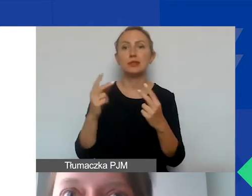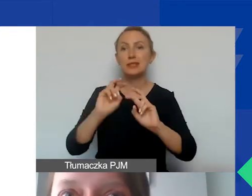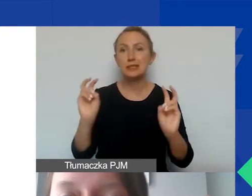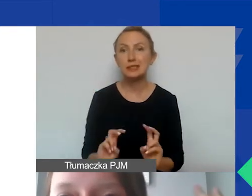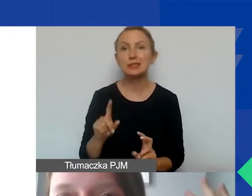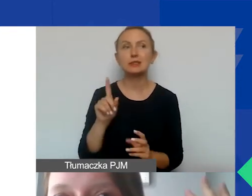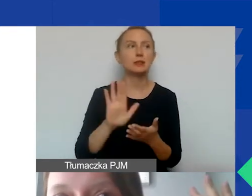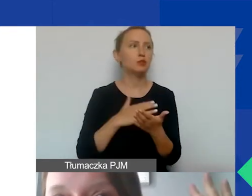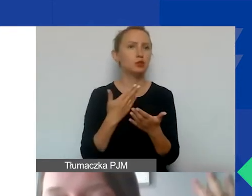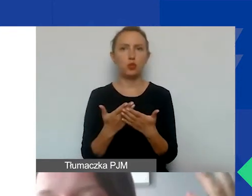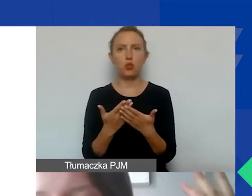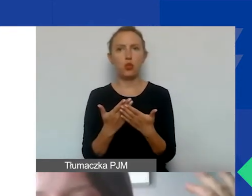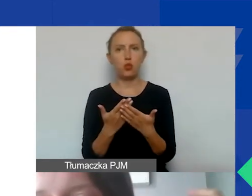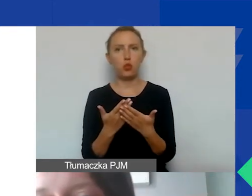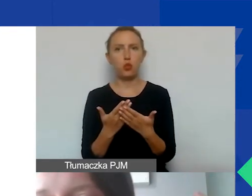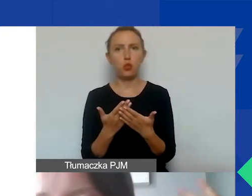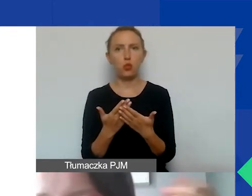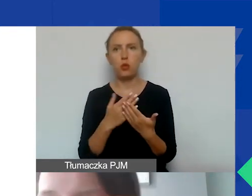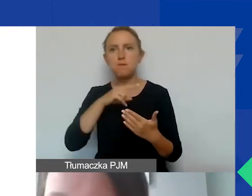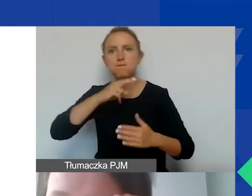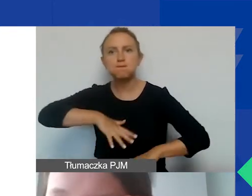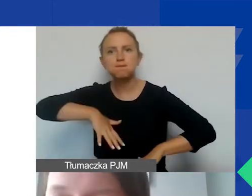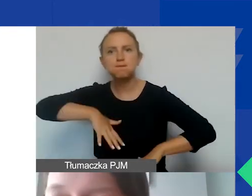W przypadku jakiegoś żywiołu, np. powodzi,